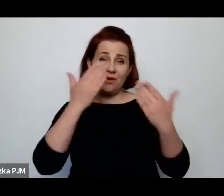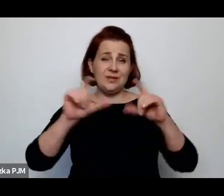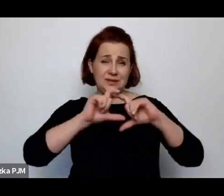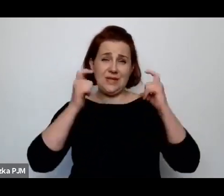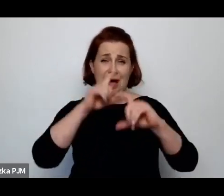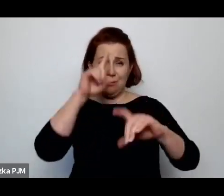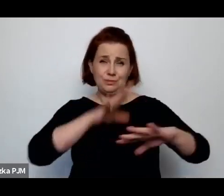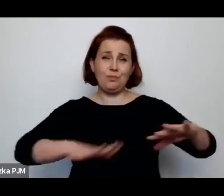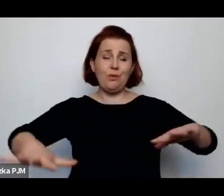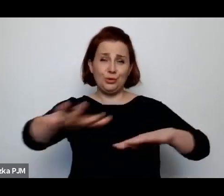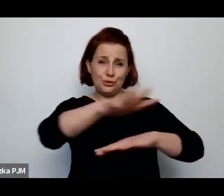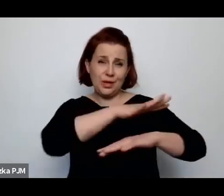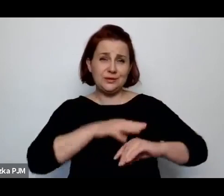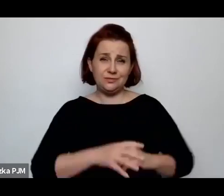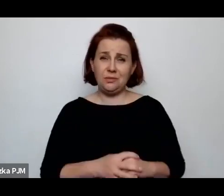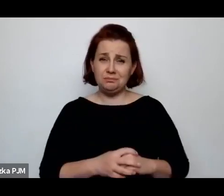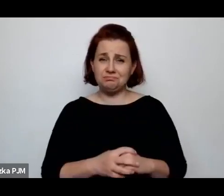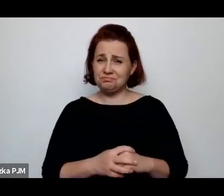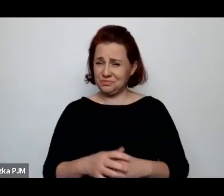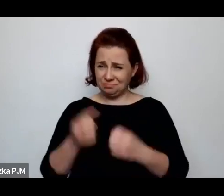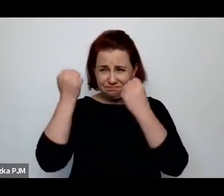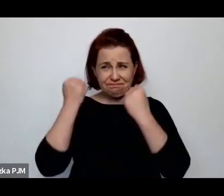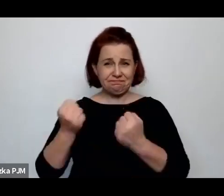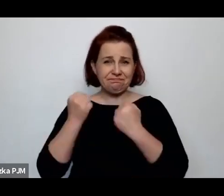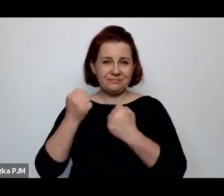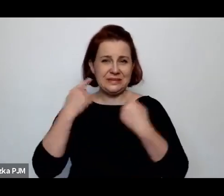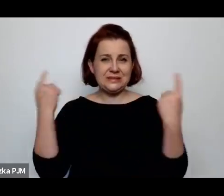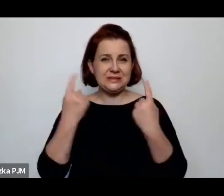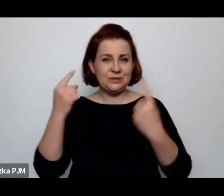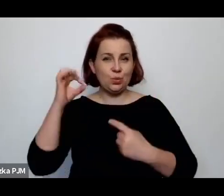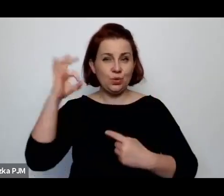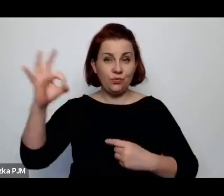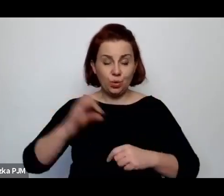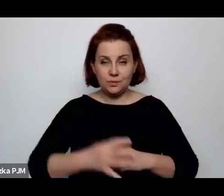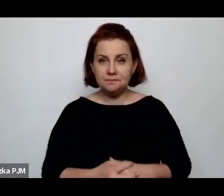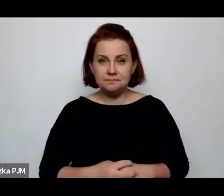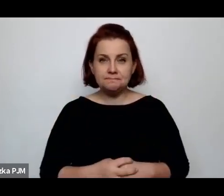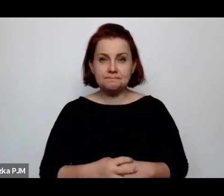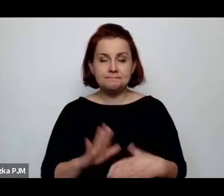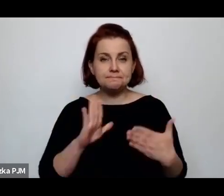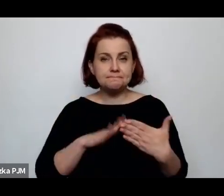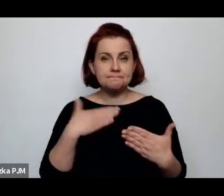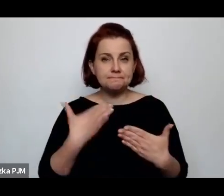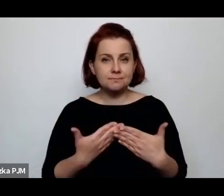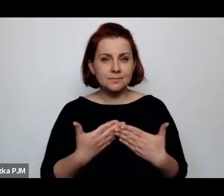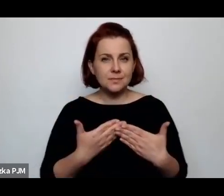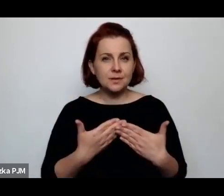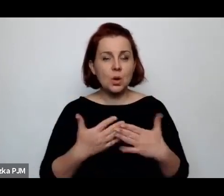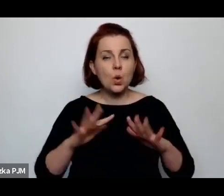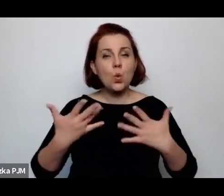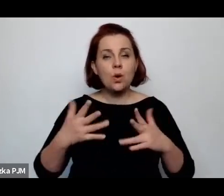One były po prostu w dużo trudniejszej sytuacji, np. w takich pamiętnikach chłopów